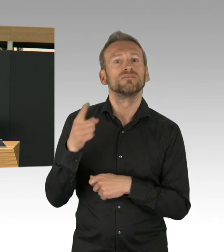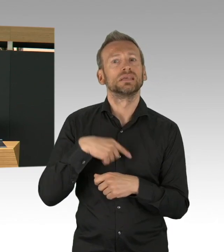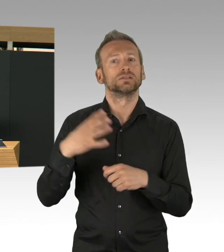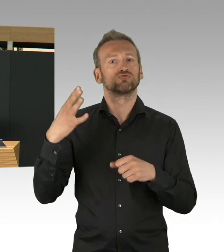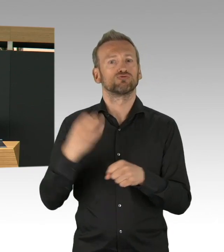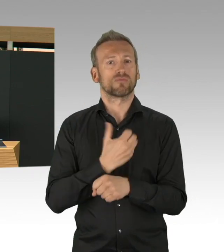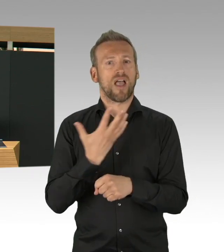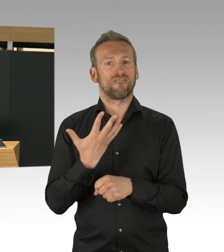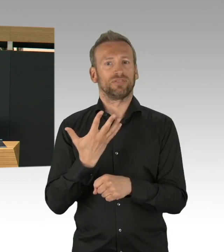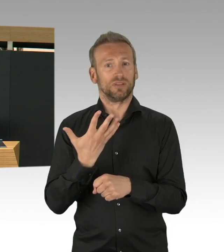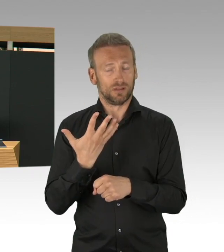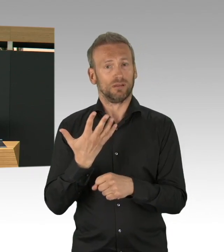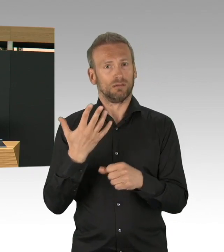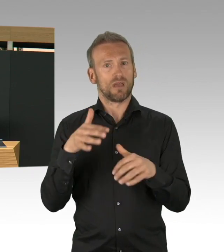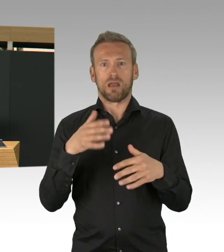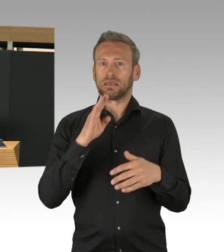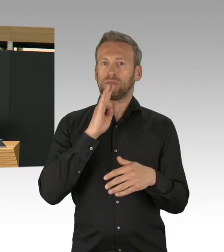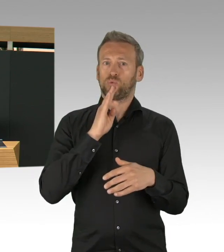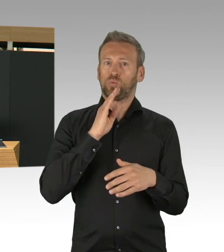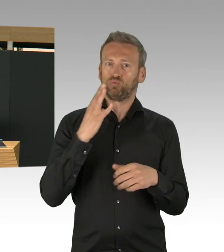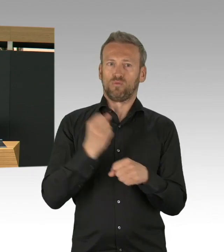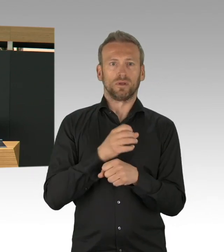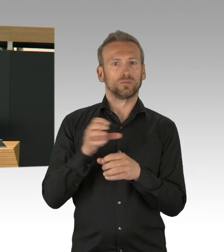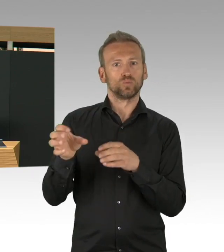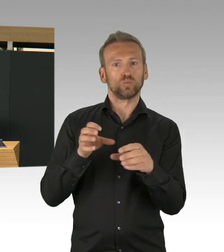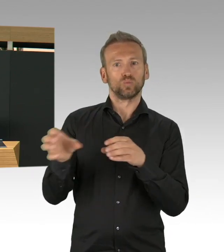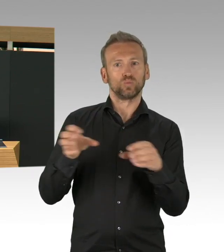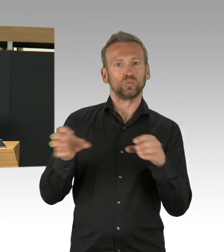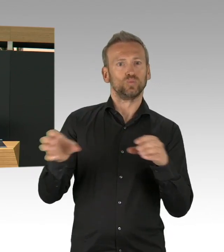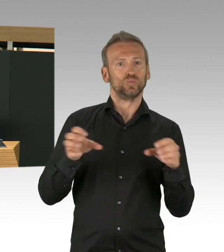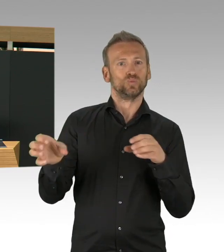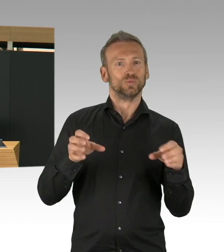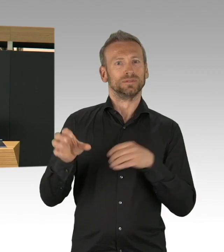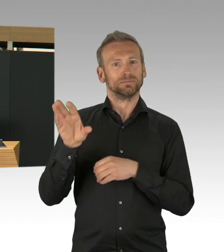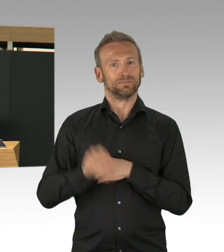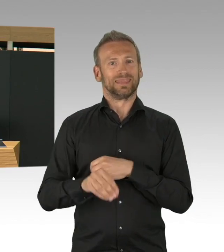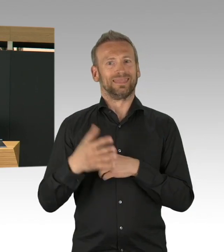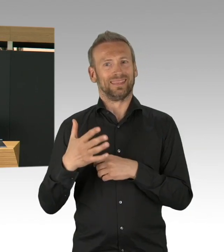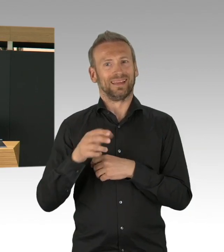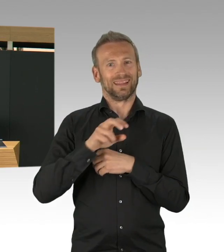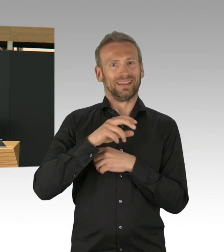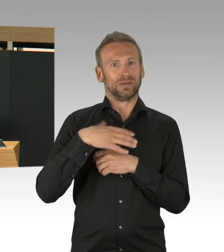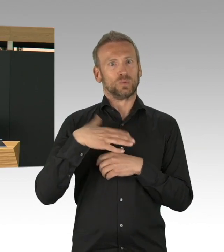alle Berlinerinnen und Berliner werden gut versorgt, aber wir haben trotzdem Kapazitäten für COVID-19-Patientinnen